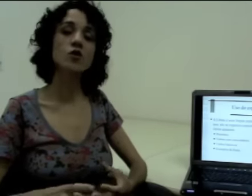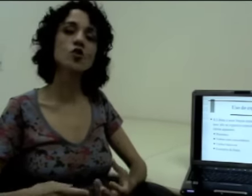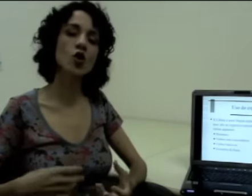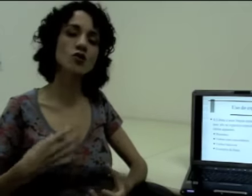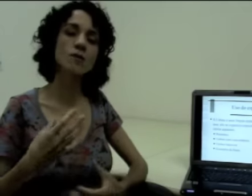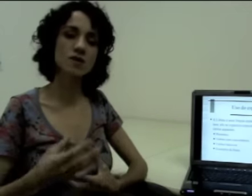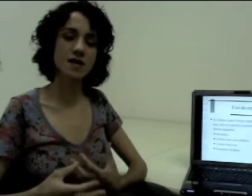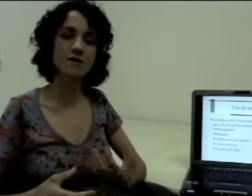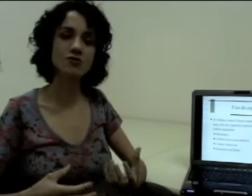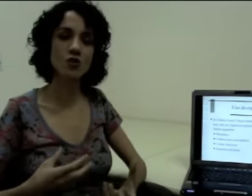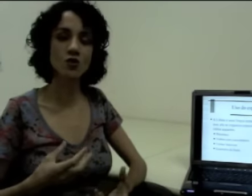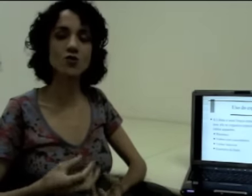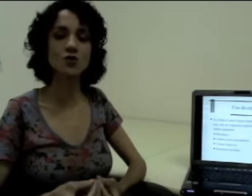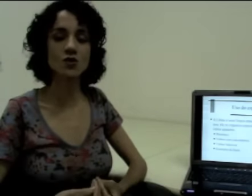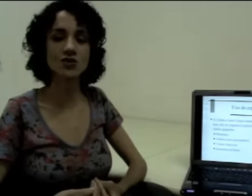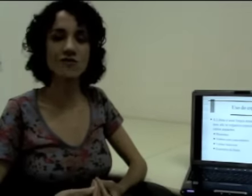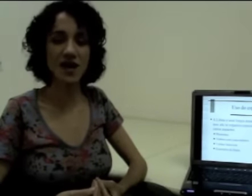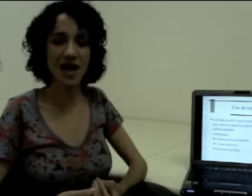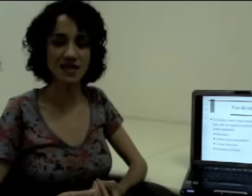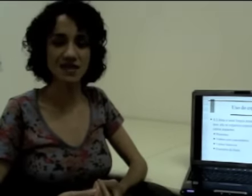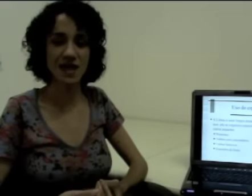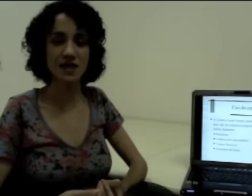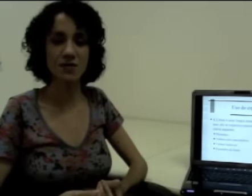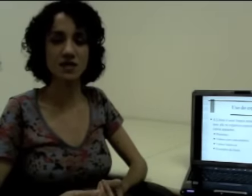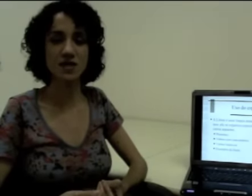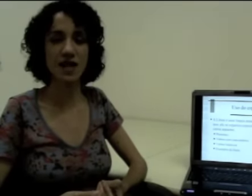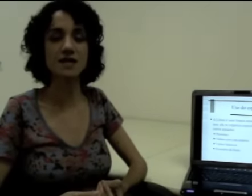Então em todo o processo de construção de frases em língua de sinais,